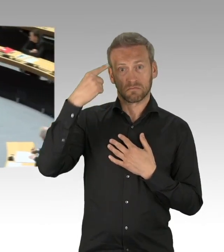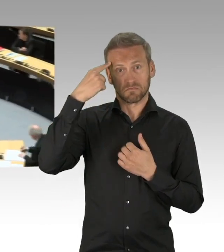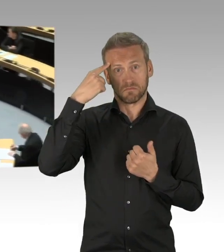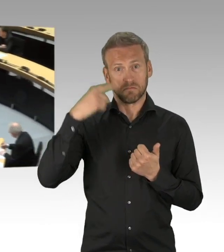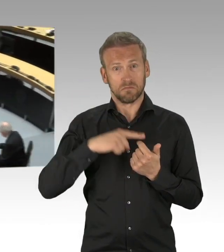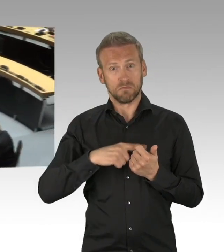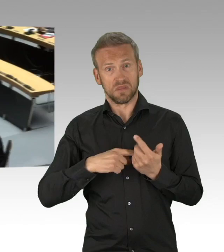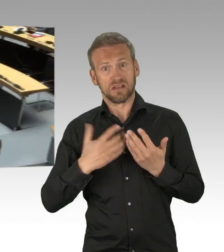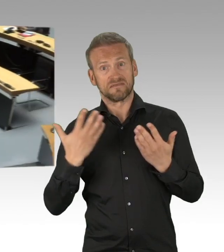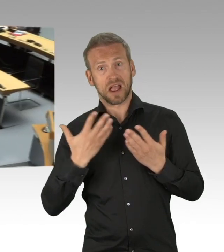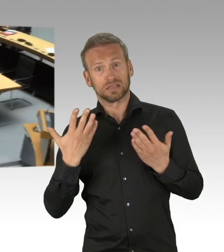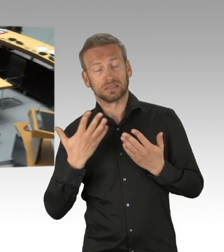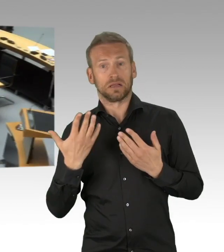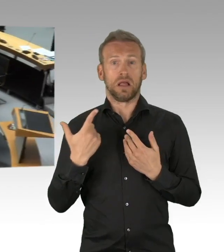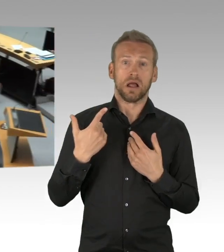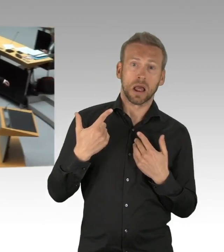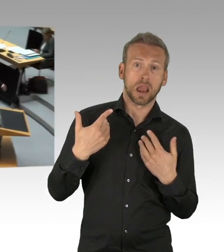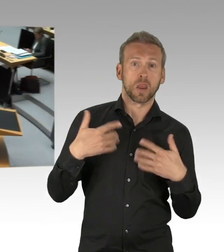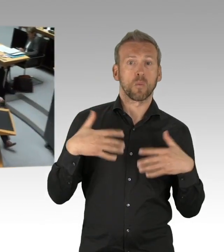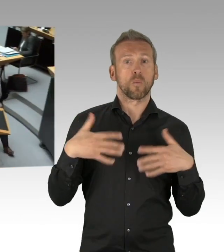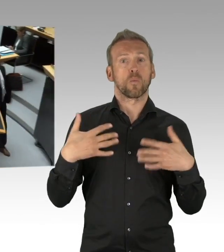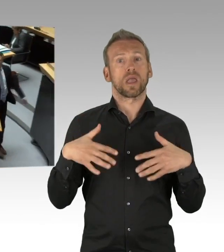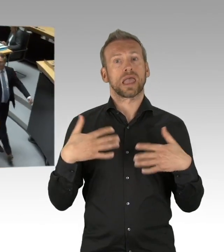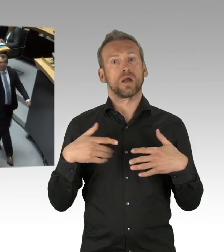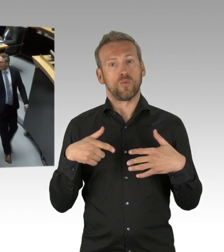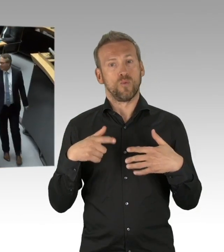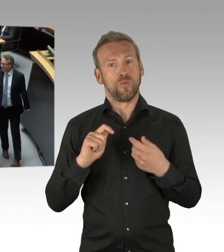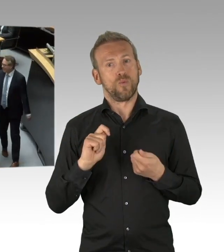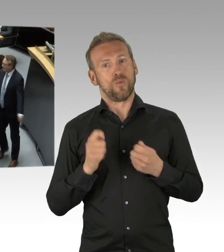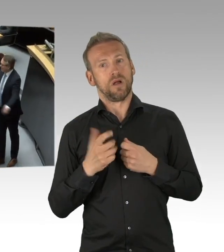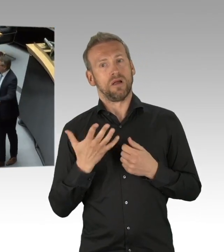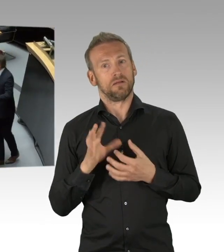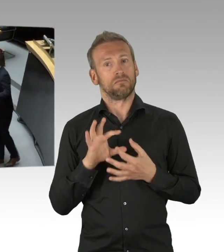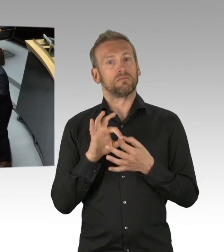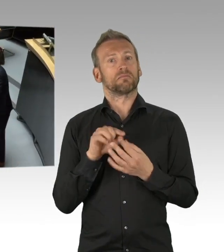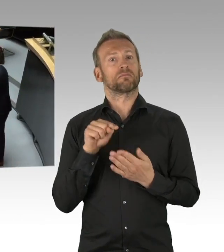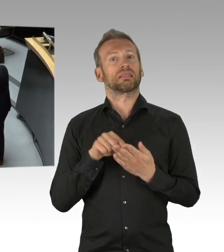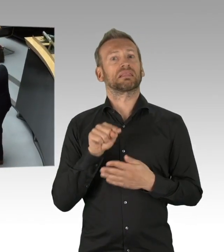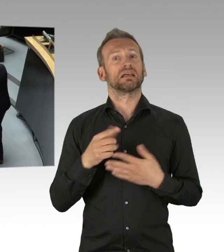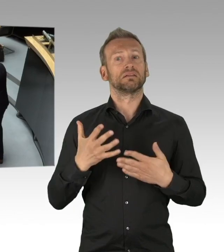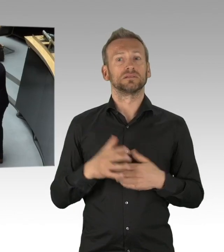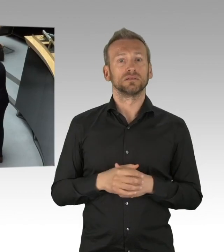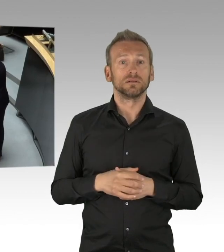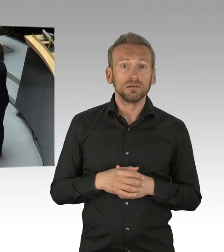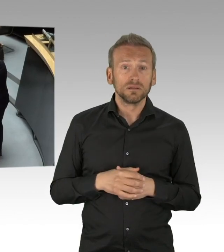Herr Kluckert, bitte schön. (Zwischenrufe) (Rednerwechsel) Ja, herzlichen Dank, also Herr Mohr,